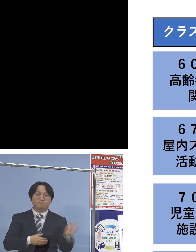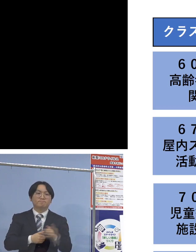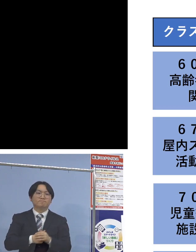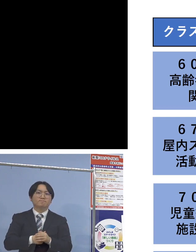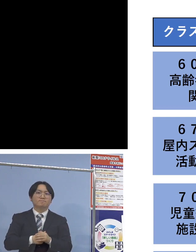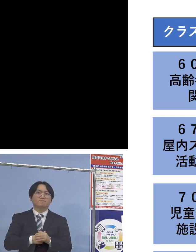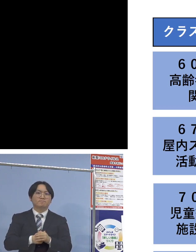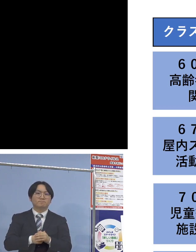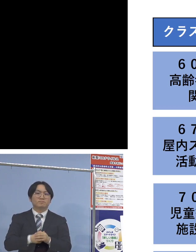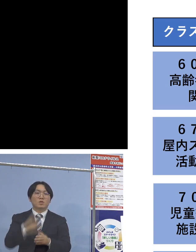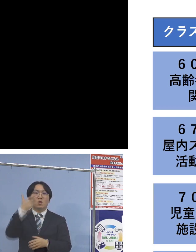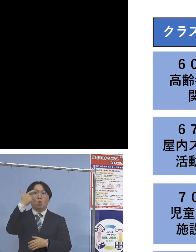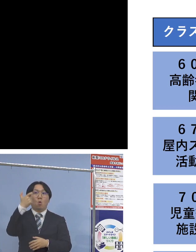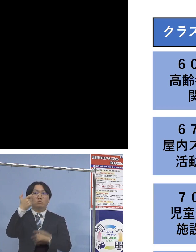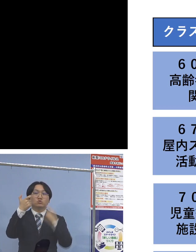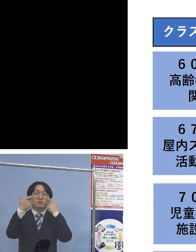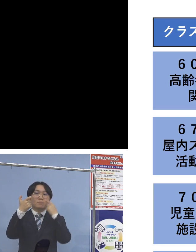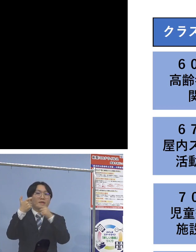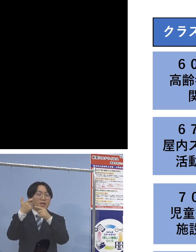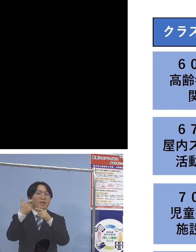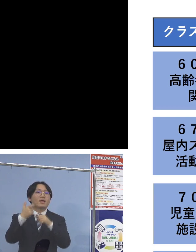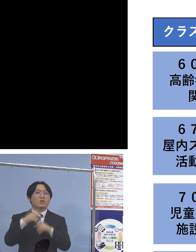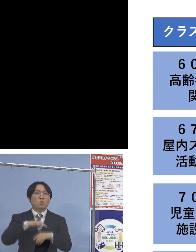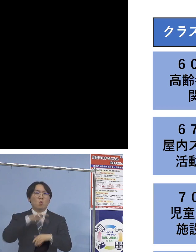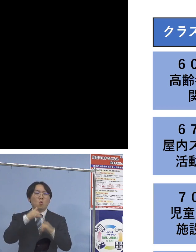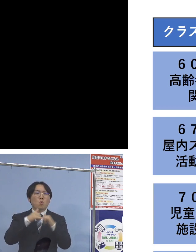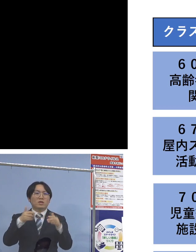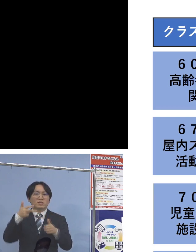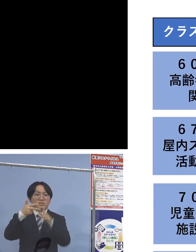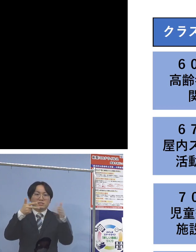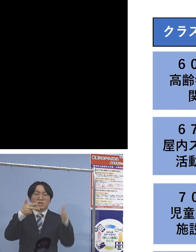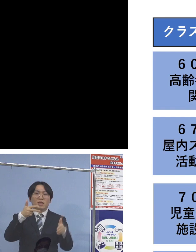まず「60例目高齢者施設関連」については